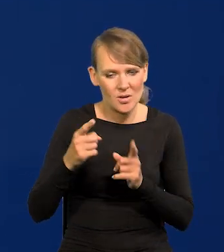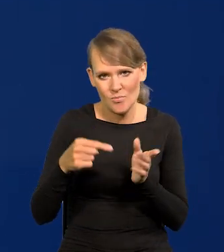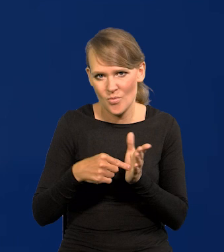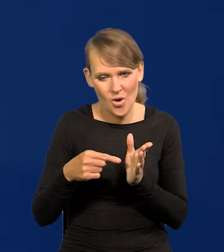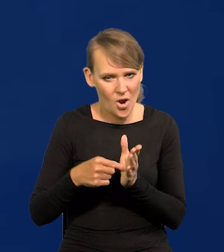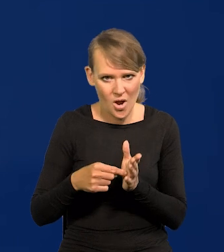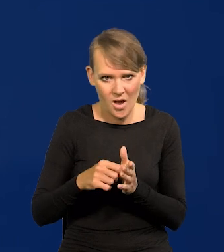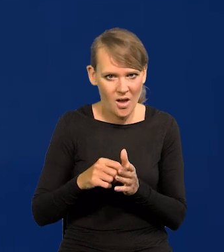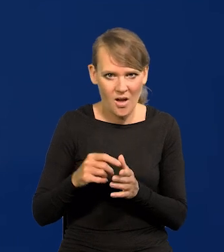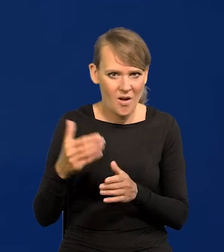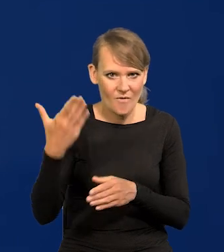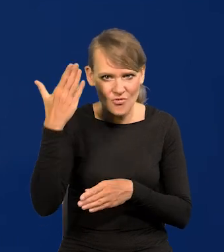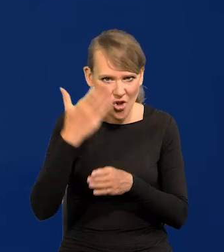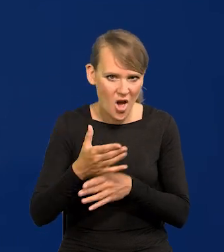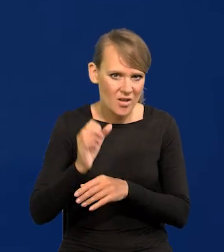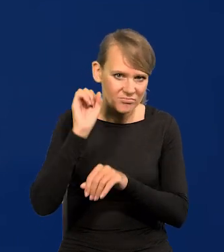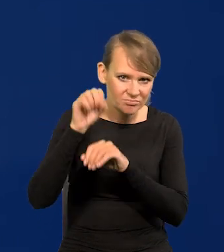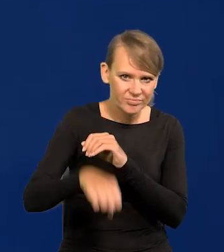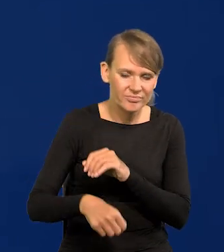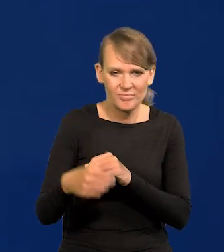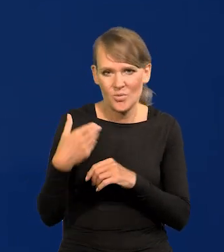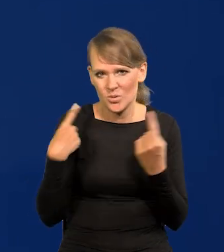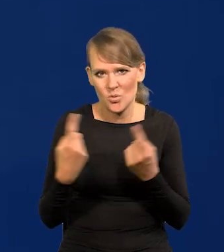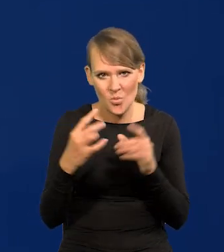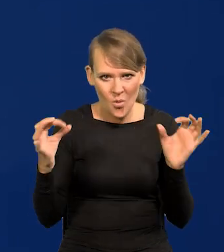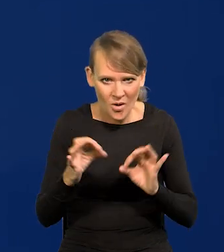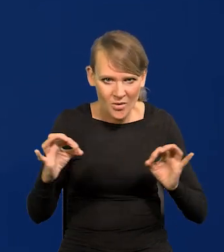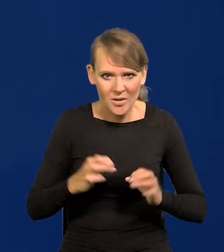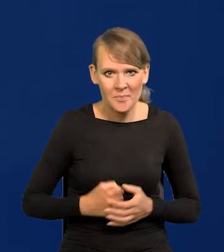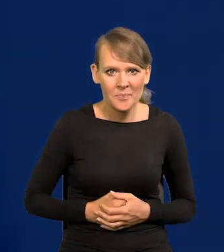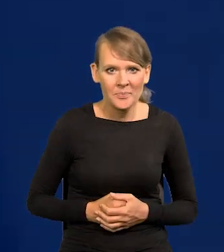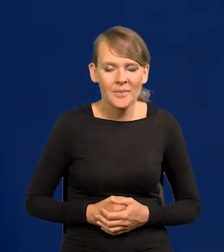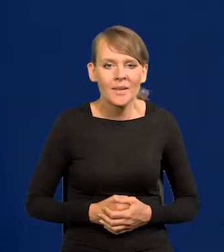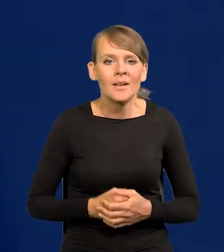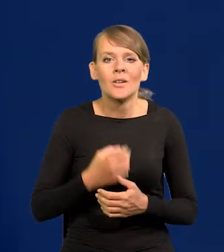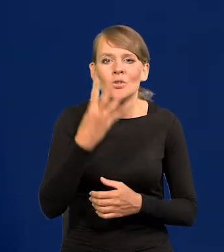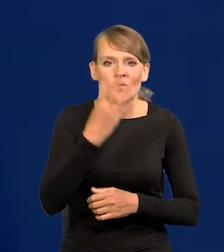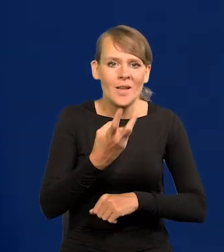w nocy i w dramatycznych okolicznościach 4 czerwca.